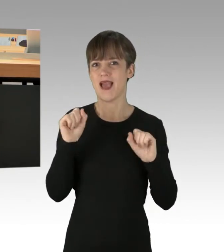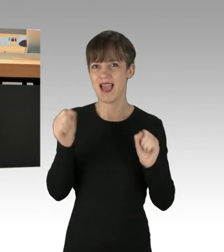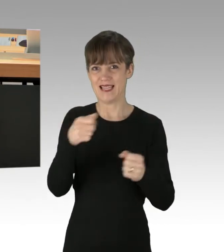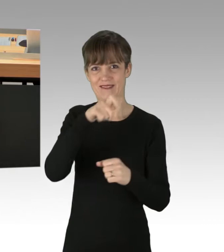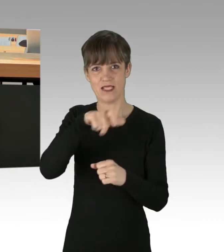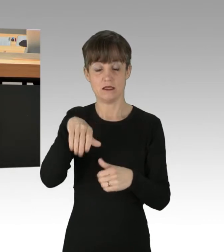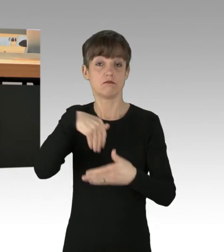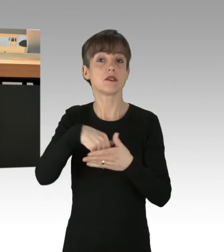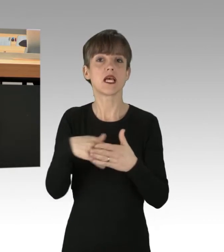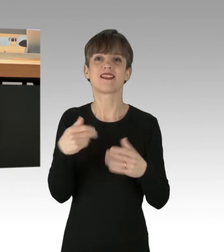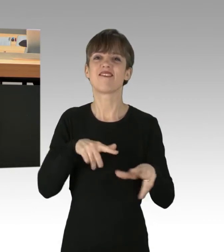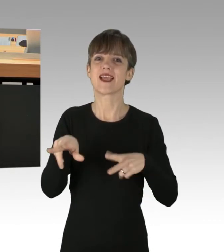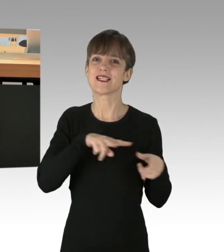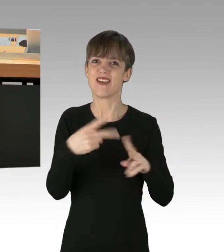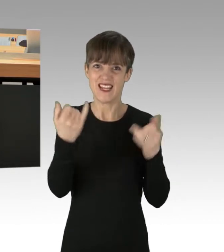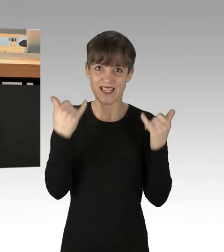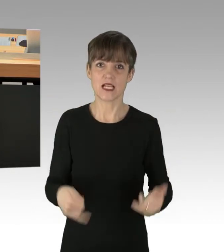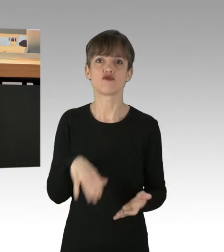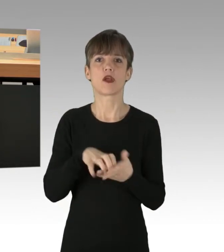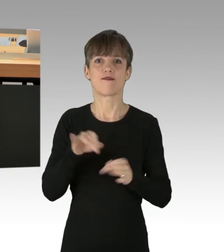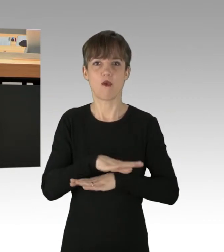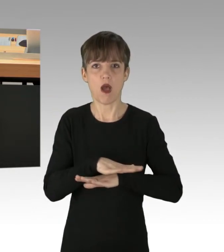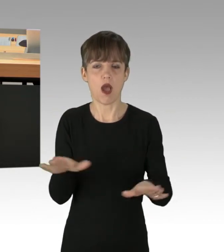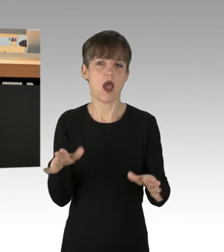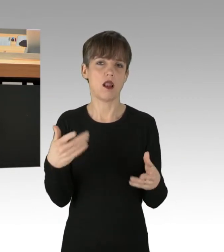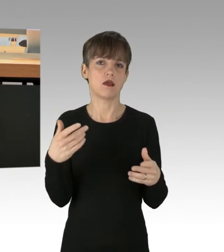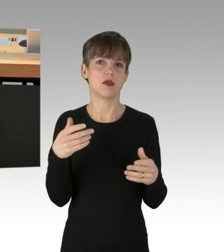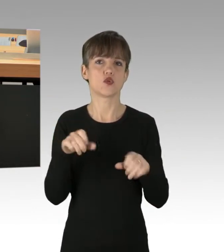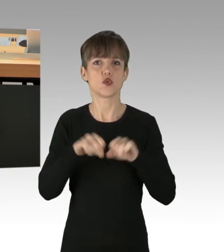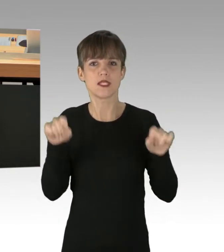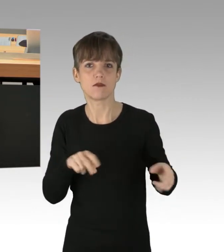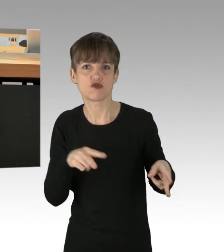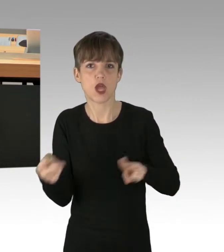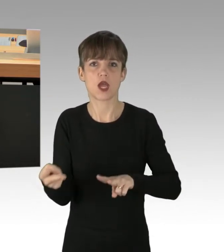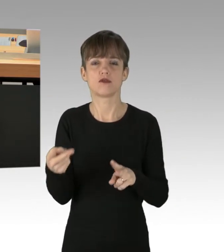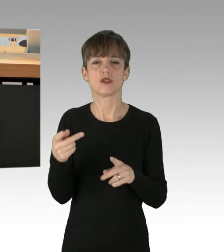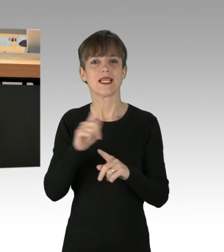Verkehrswende jetzt, Stadt für alle. System Change, not Climate Change!